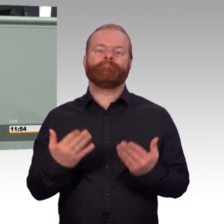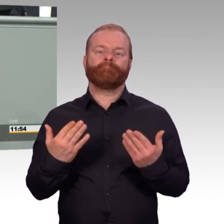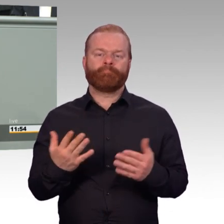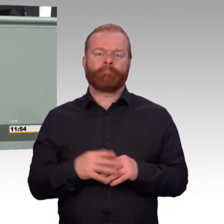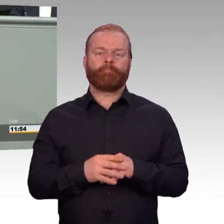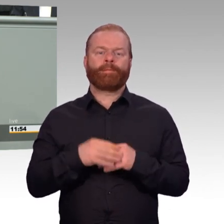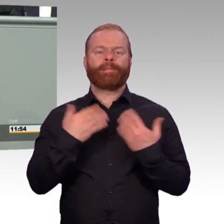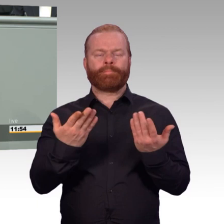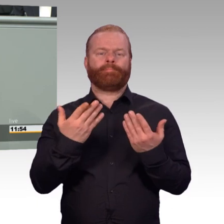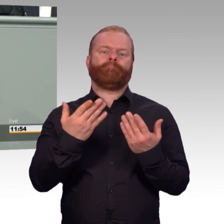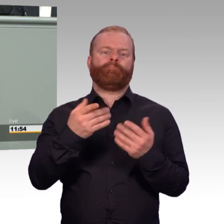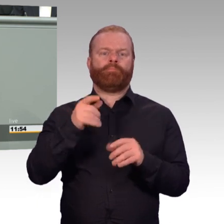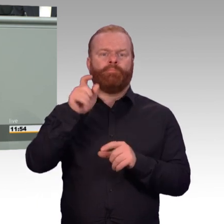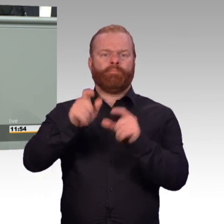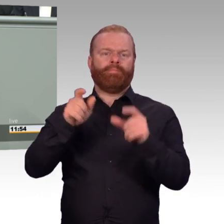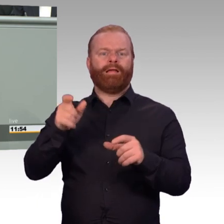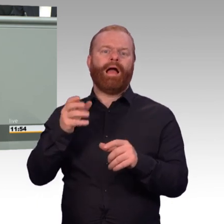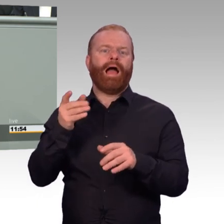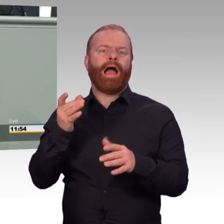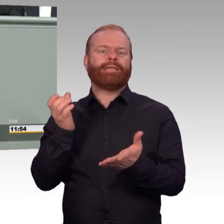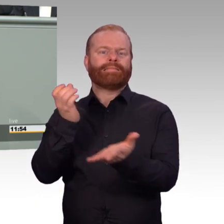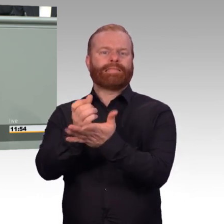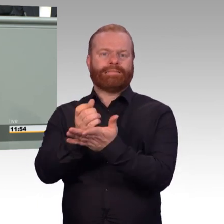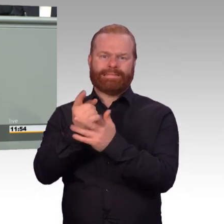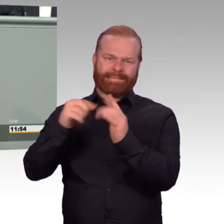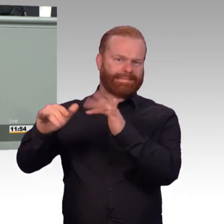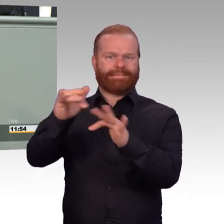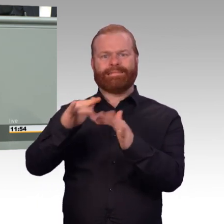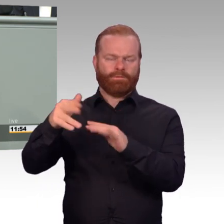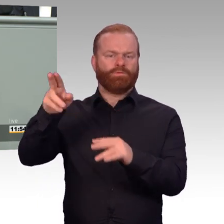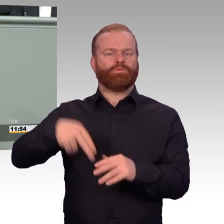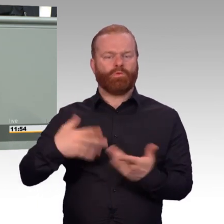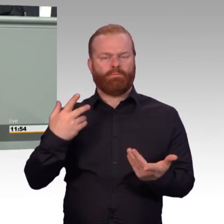insbesondere wenn wir von PTBS sprechen, dass es sinnvoll und hilfreich sein kann,